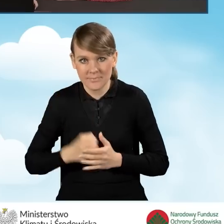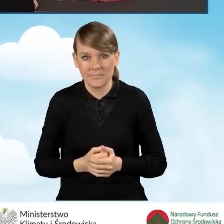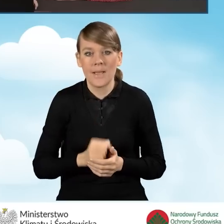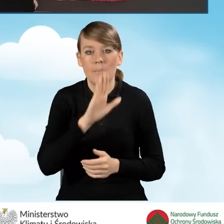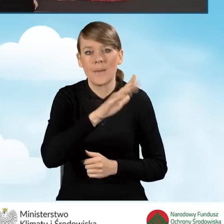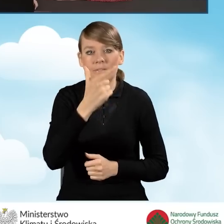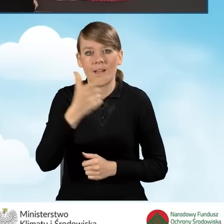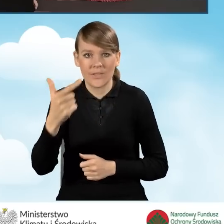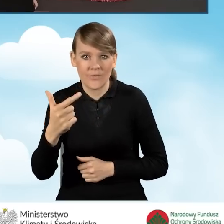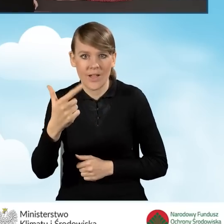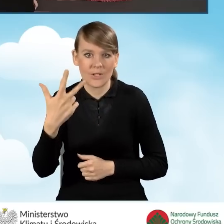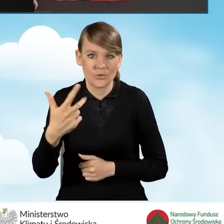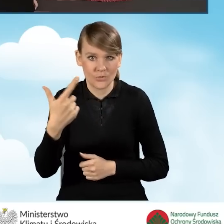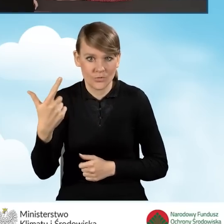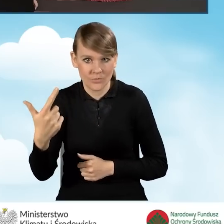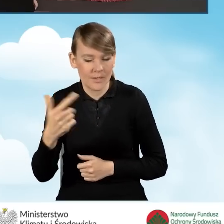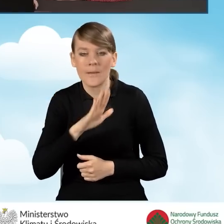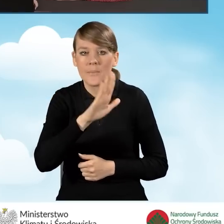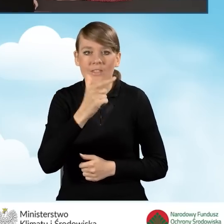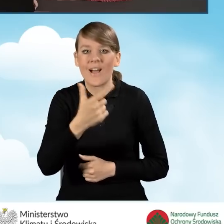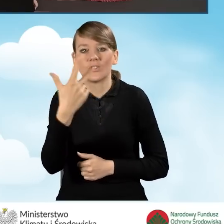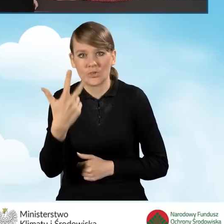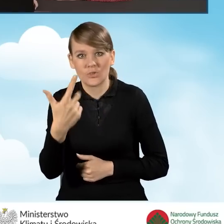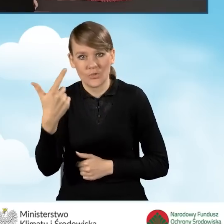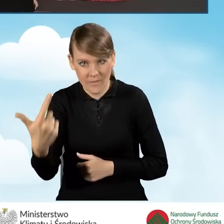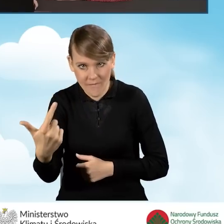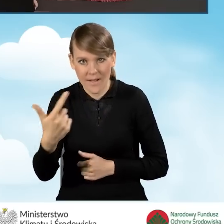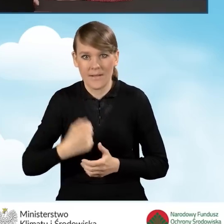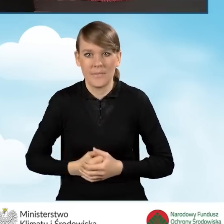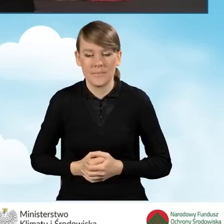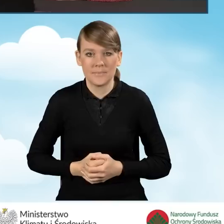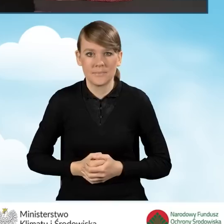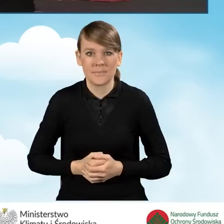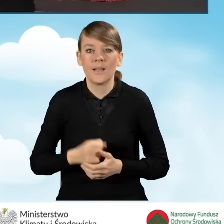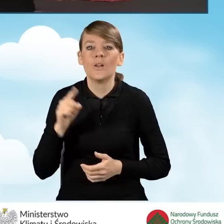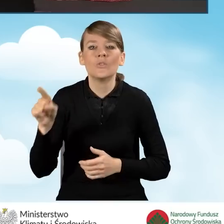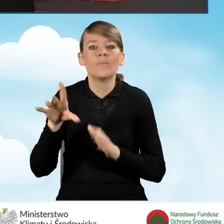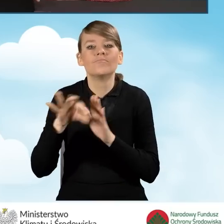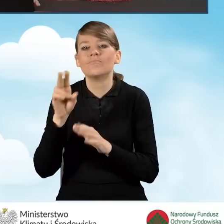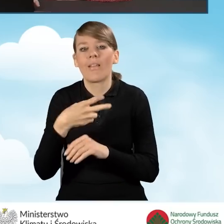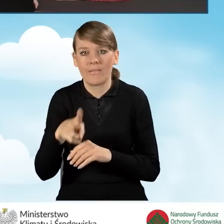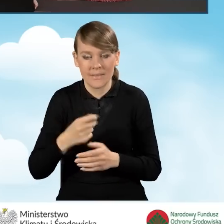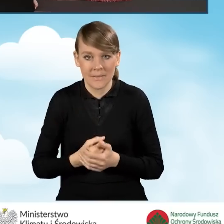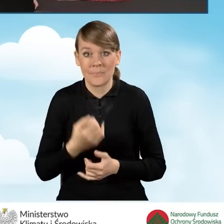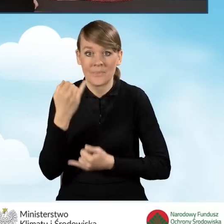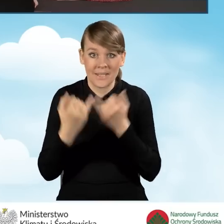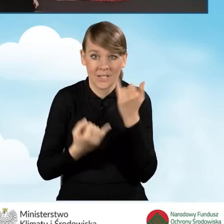Pole B2.3.2 zaznaczamy w sytuacji jeżeli to nasze przedsięwzięcie